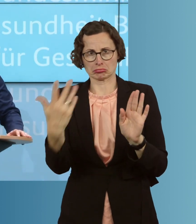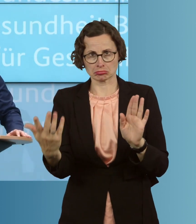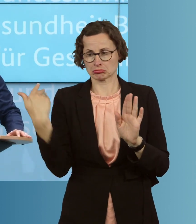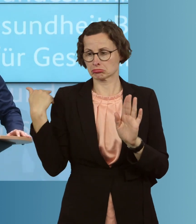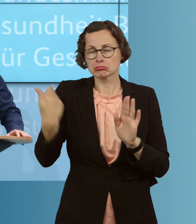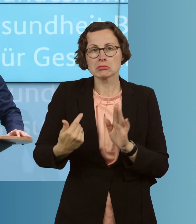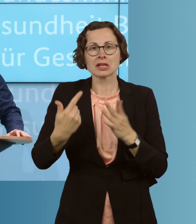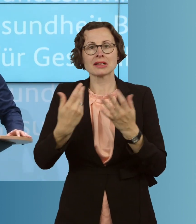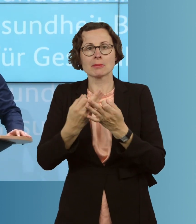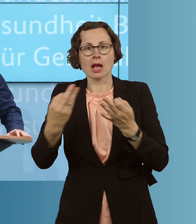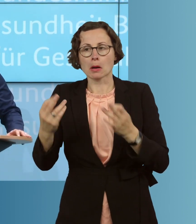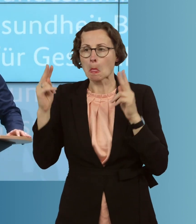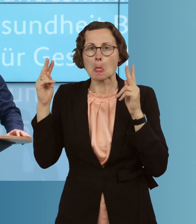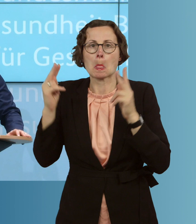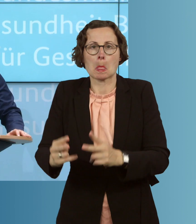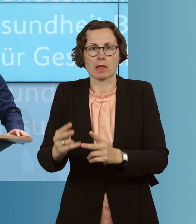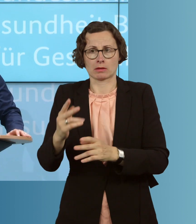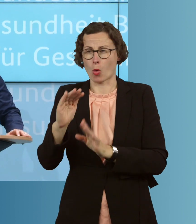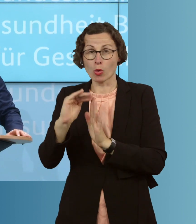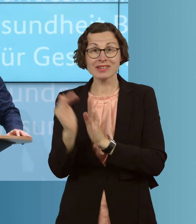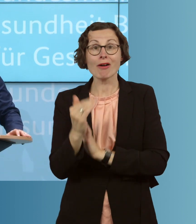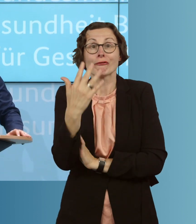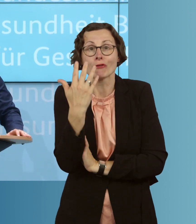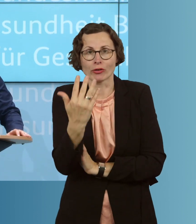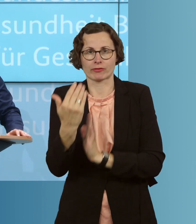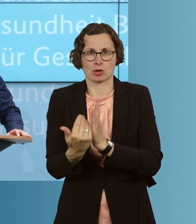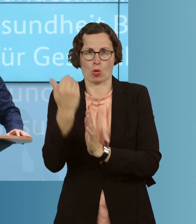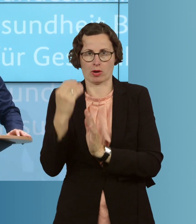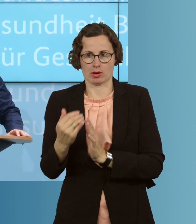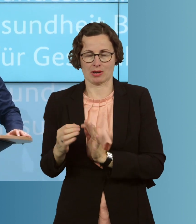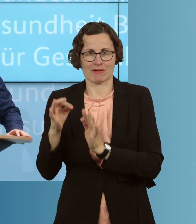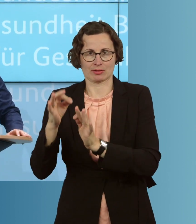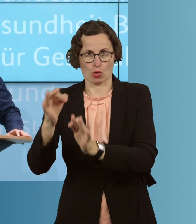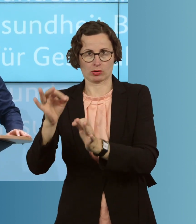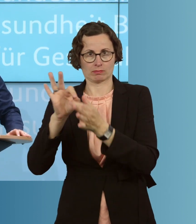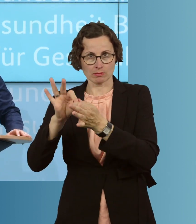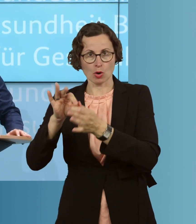sieben Tagen weniger als 5 Neuinfektionen pro 100 000 Einwohner gegeben hat,